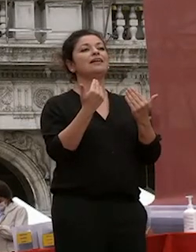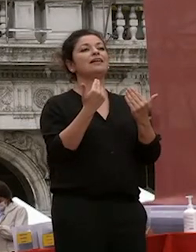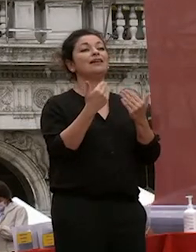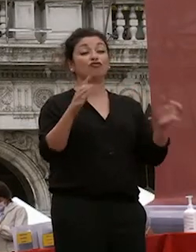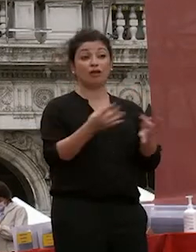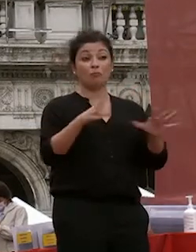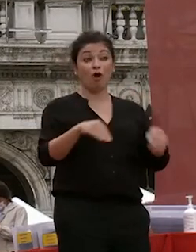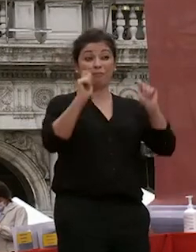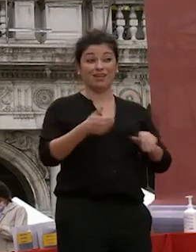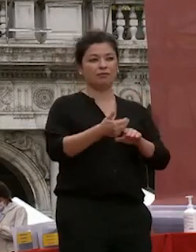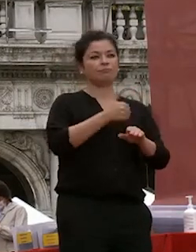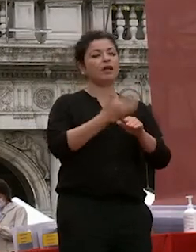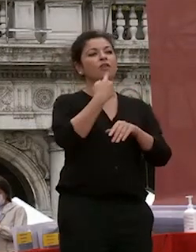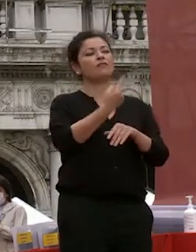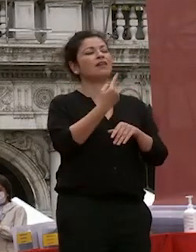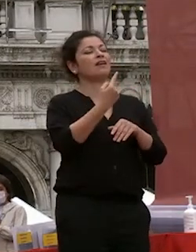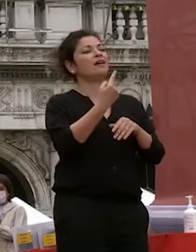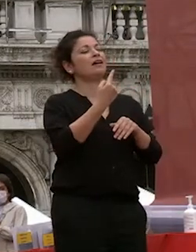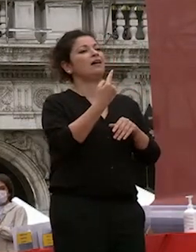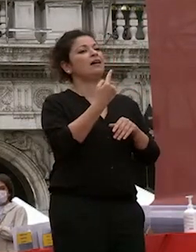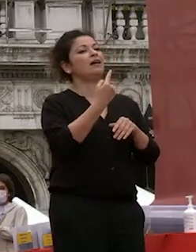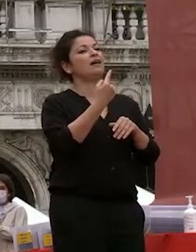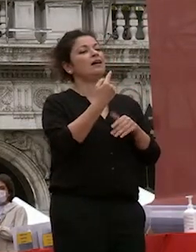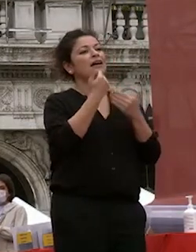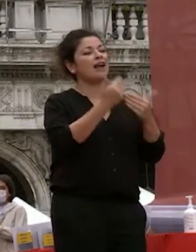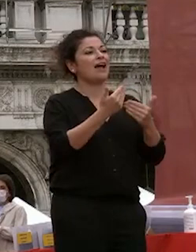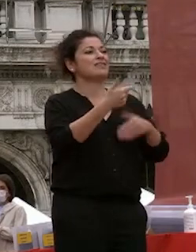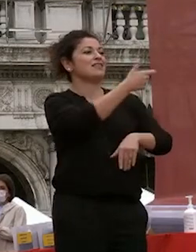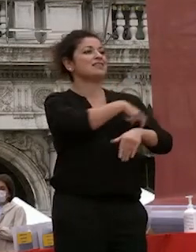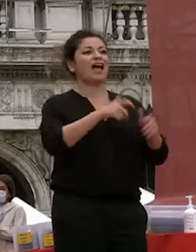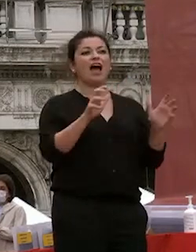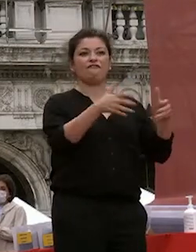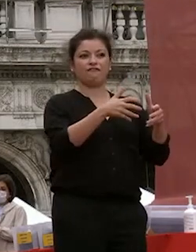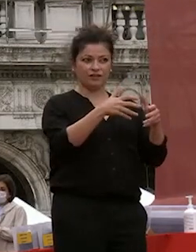a breve discorso lo staff già fatto nelle precedenti edizioni di questi